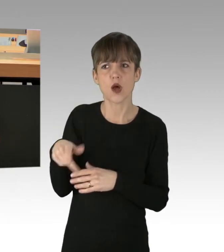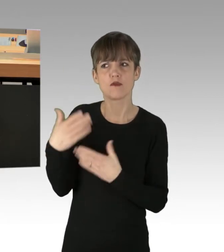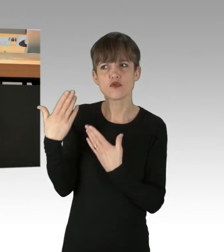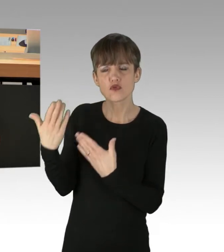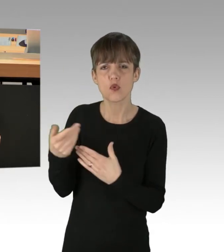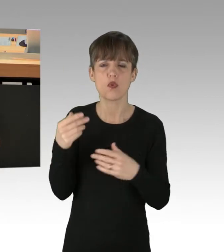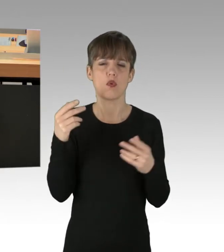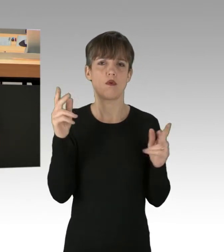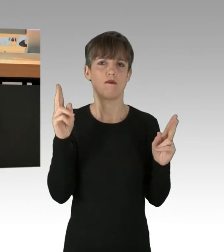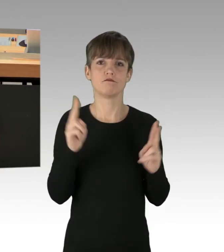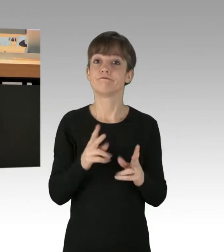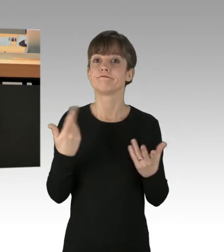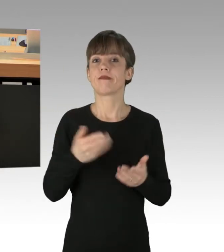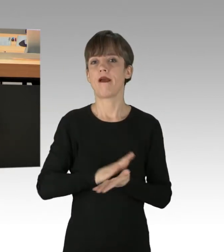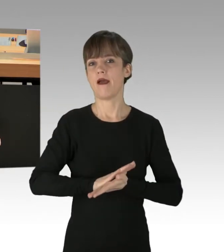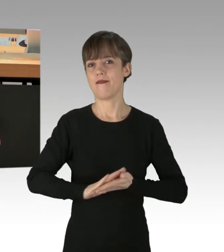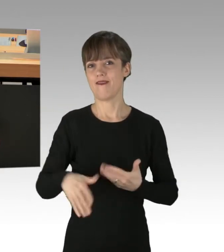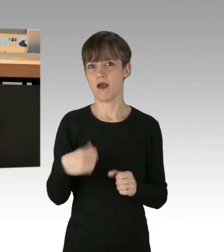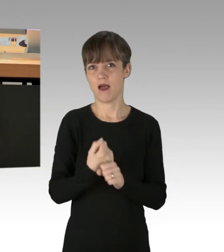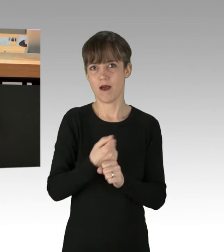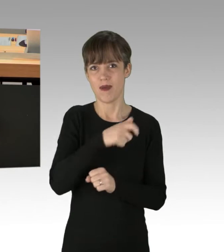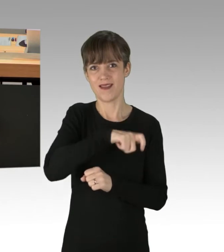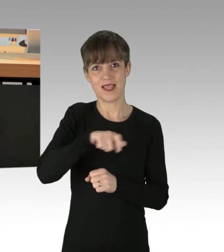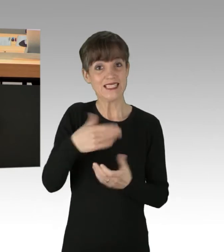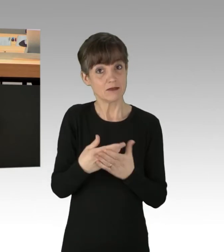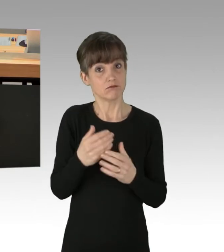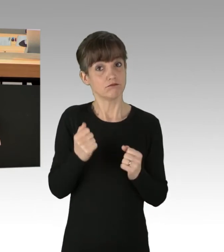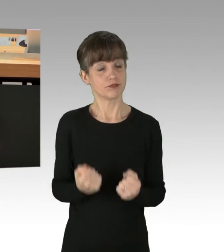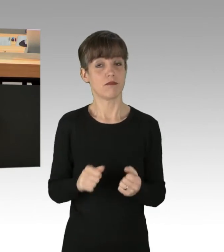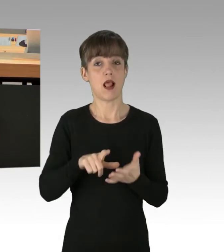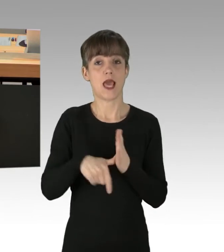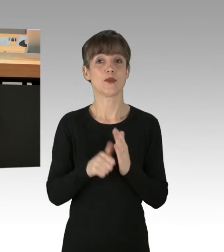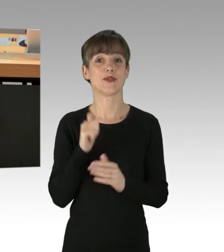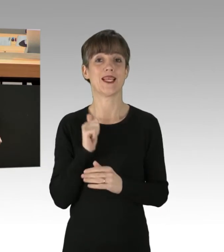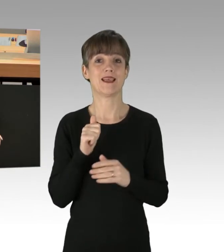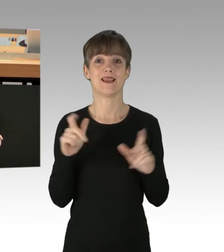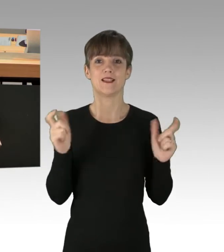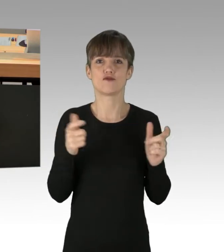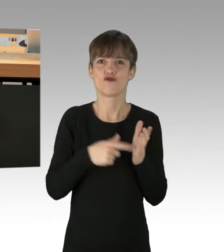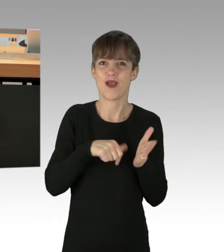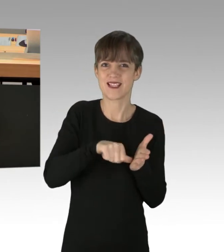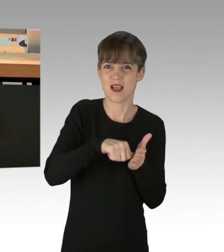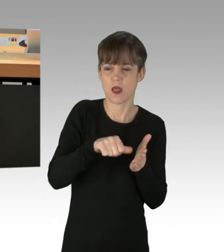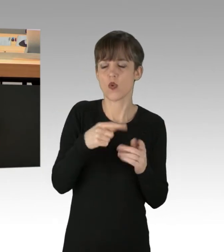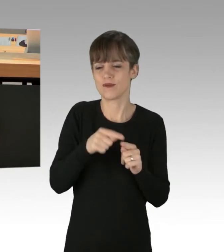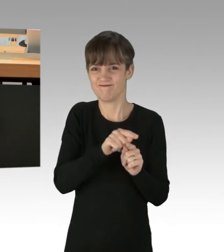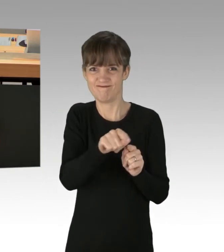Der einfache Arbeiter, die Leistungsträger dieser Gesellschaft, Steuerzahler und alle anderen Menschen, die den Personen,